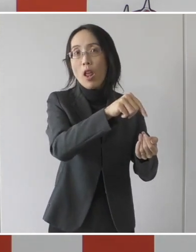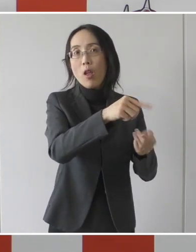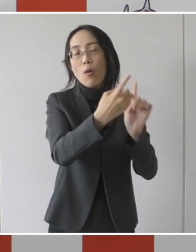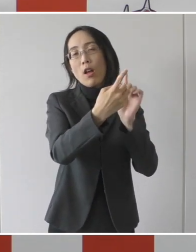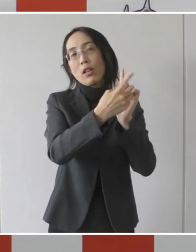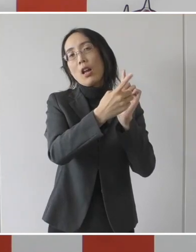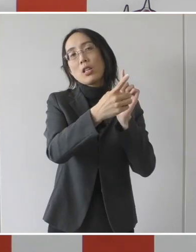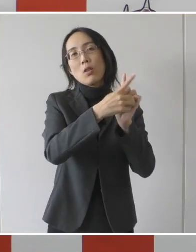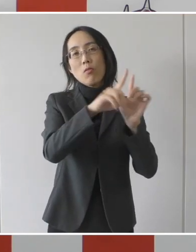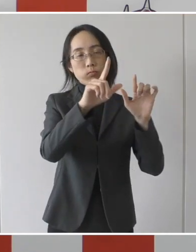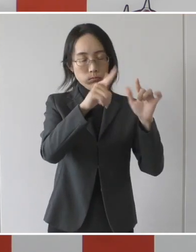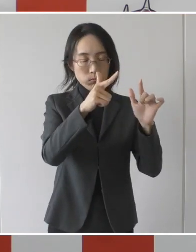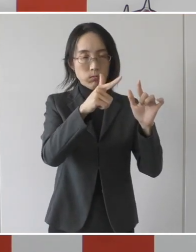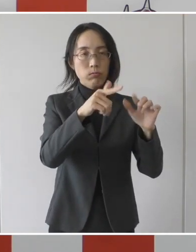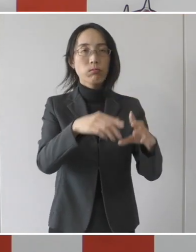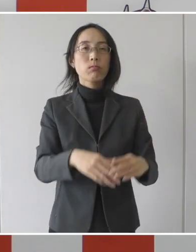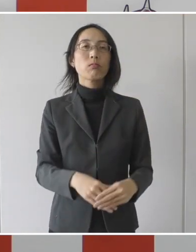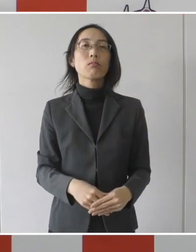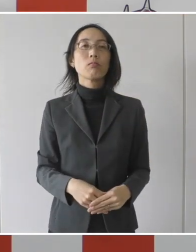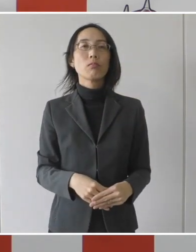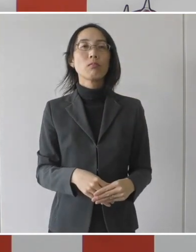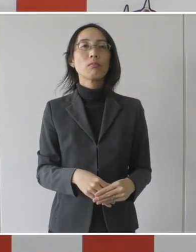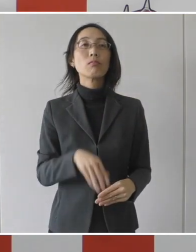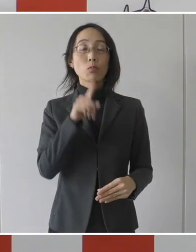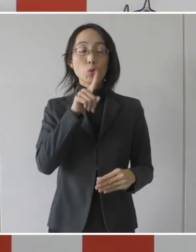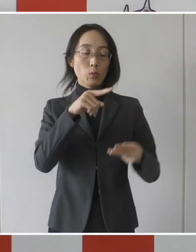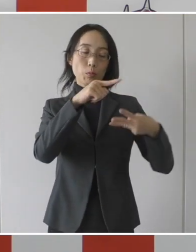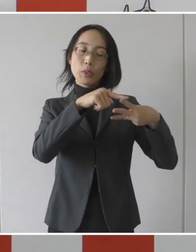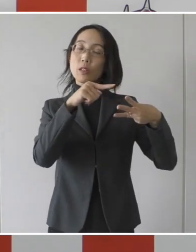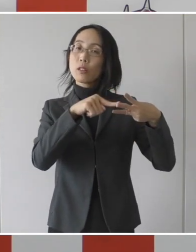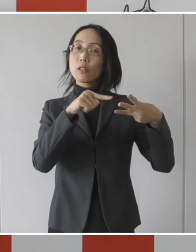要件に入らないということであります。